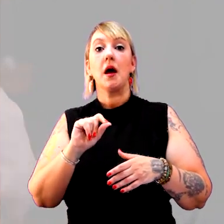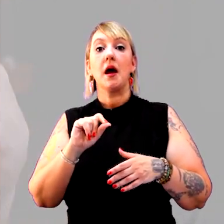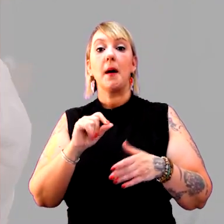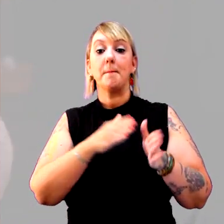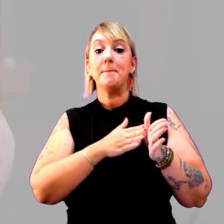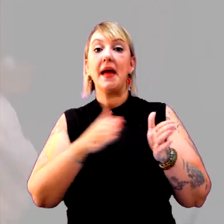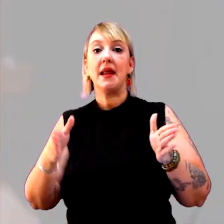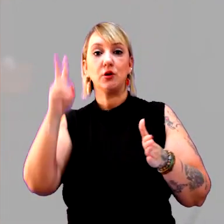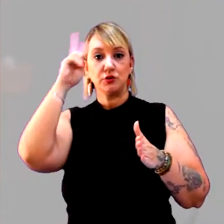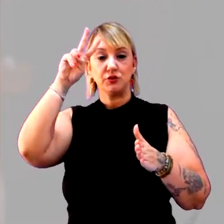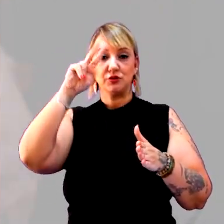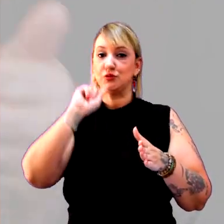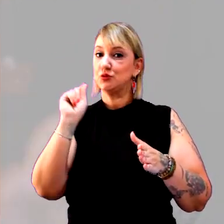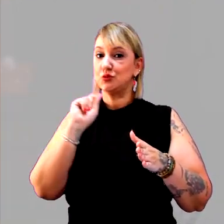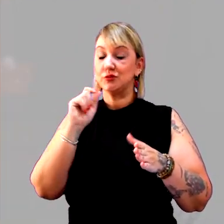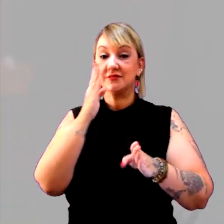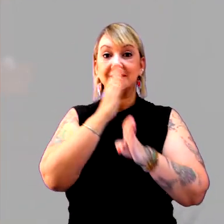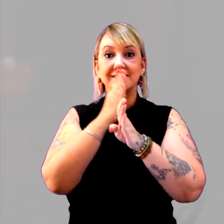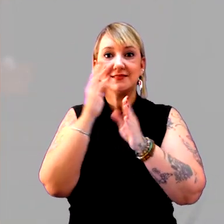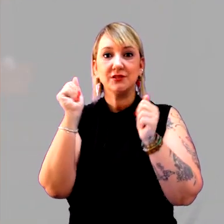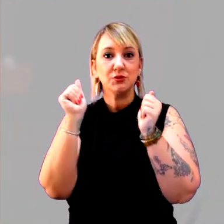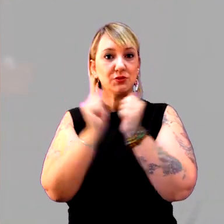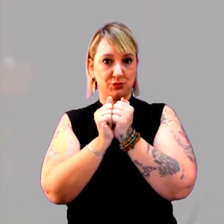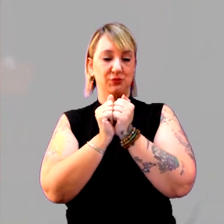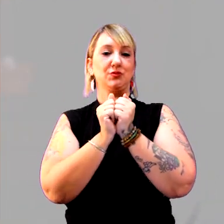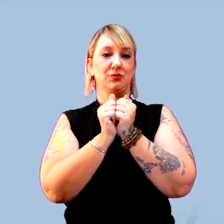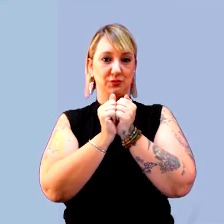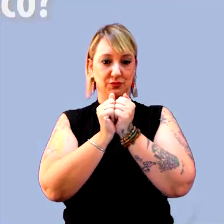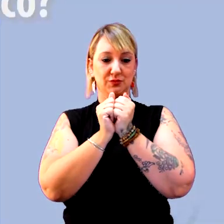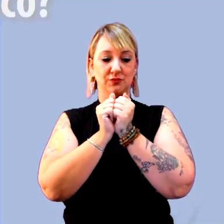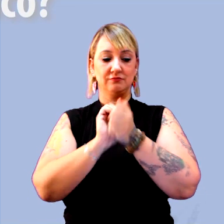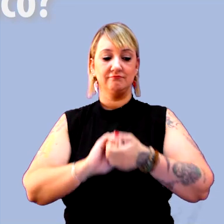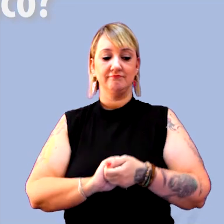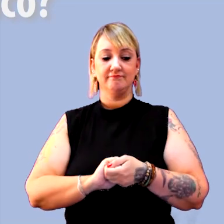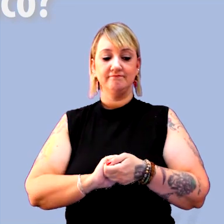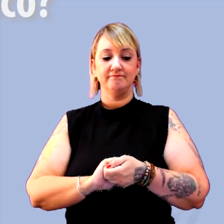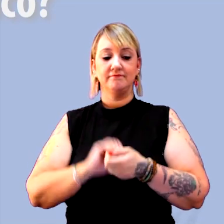a gente vai descobrir juntos o que é um período histórico. [música]